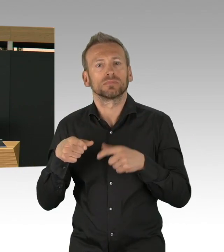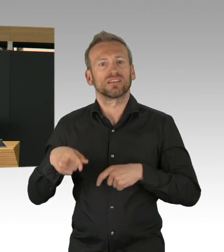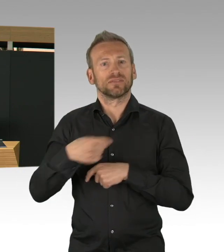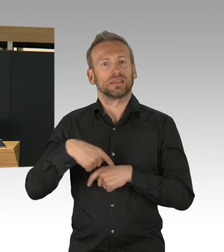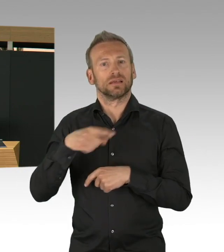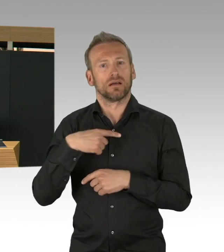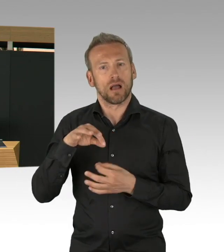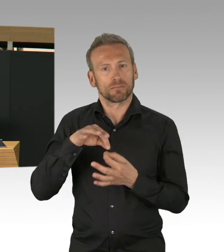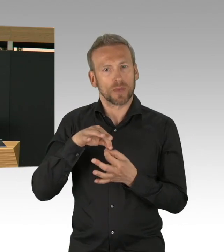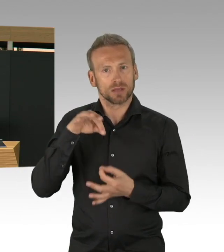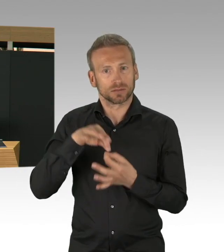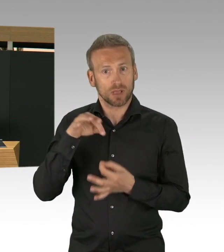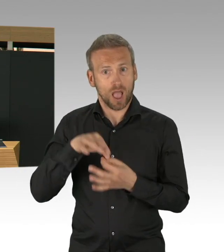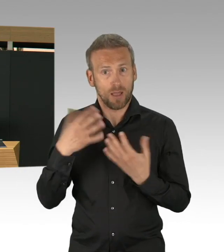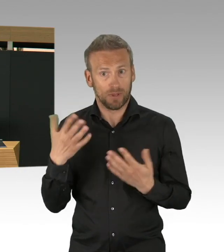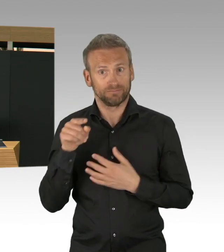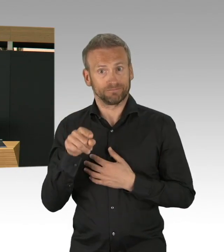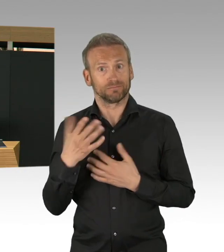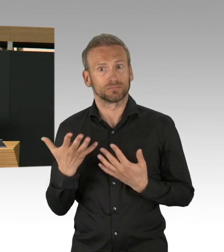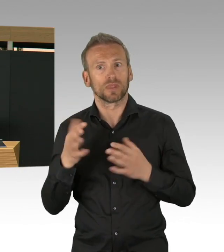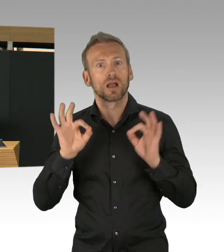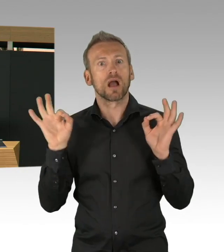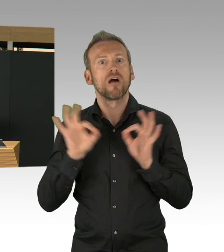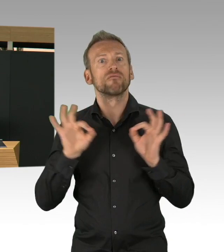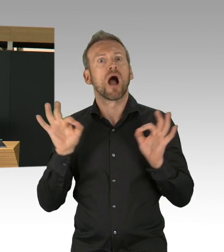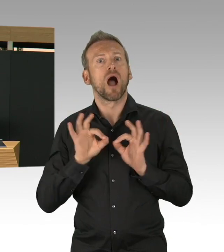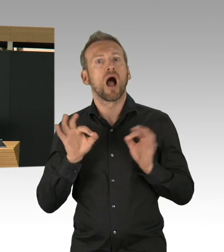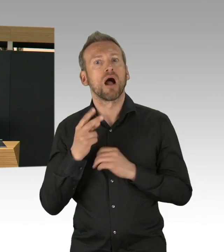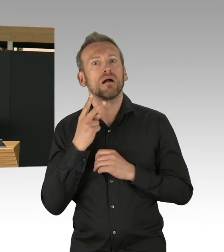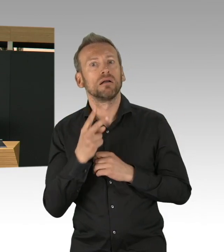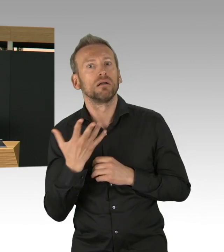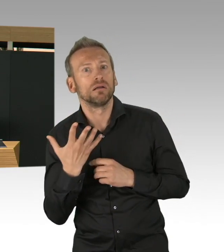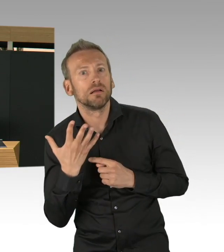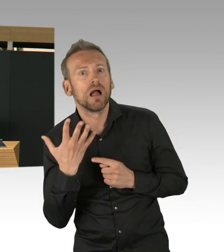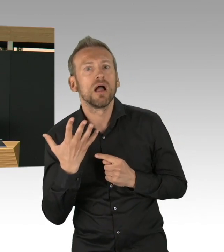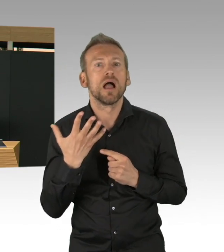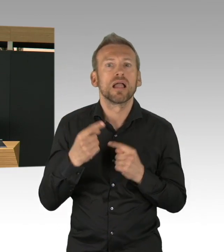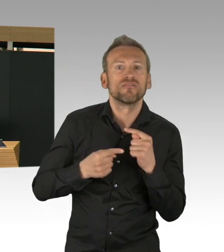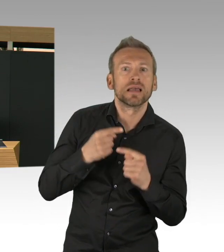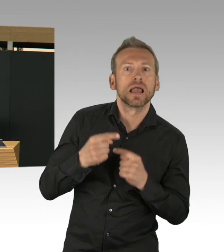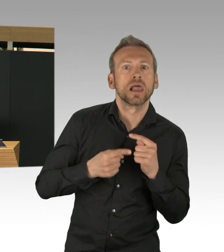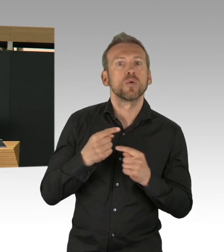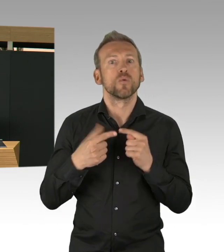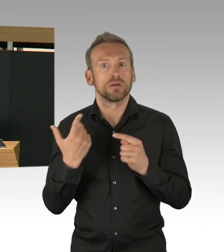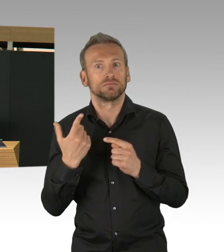dass dieser exponentielle Anstieg abgeflacht werden konnte. Und wir haben auch in Berlin gesehen,